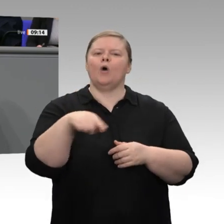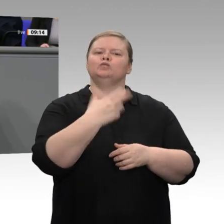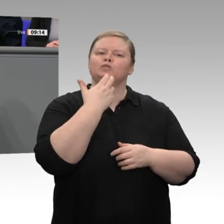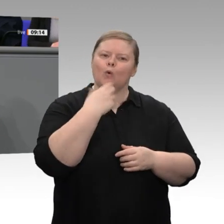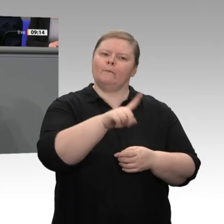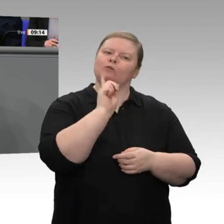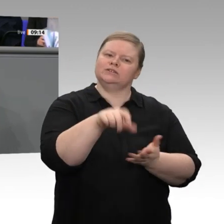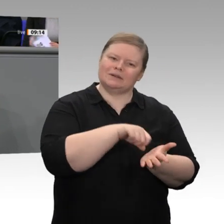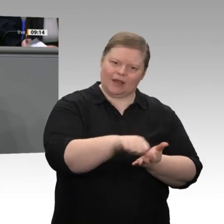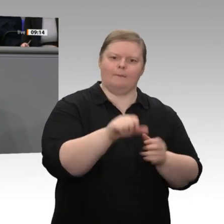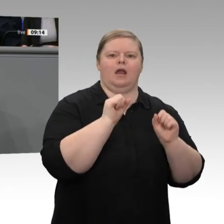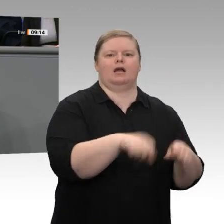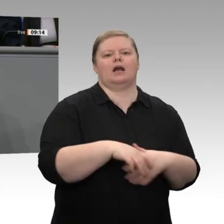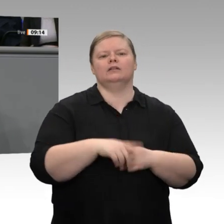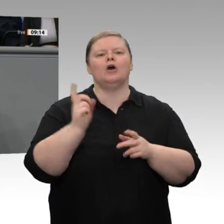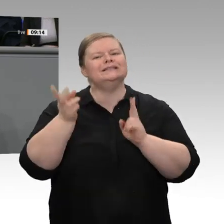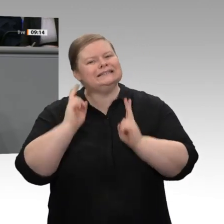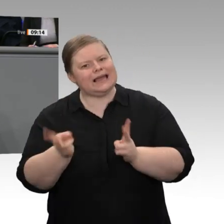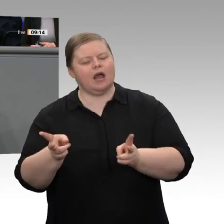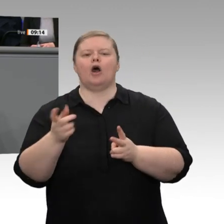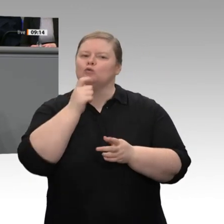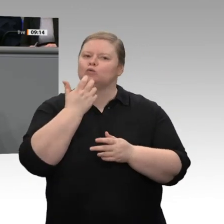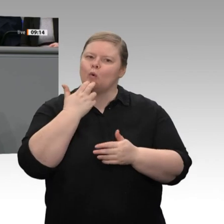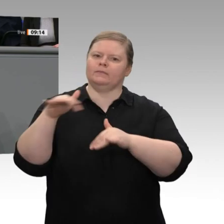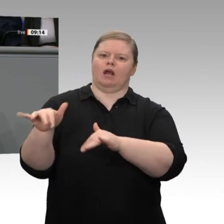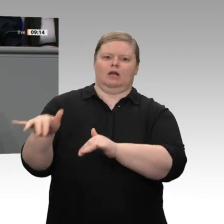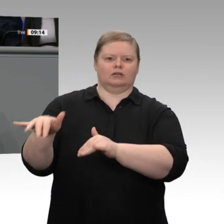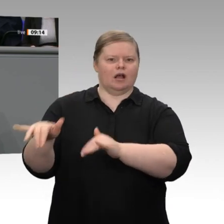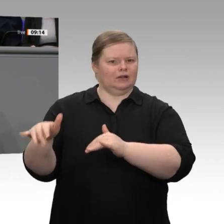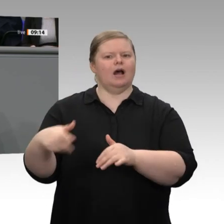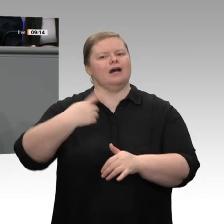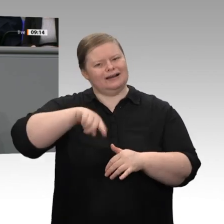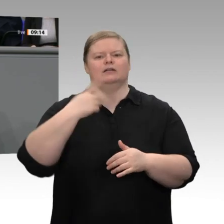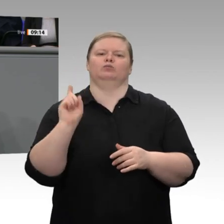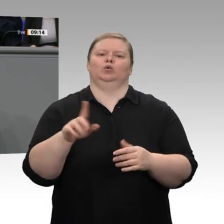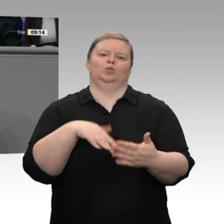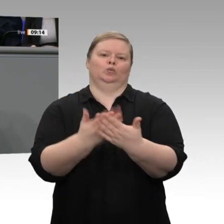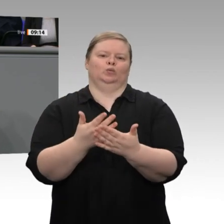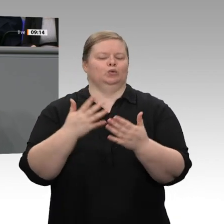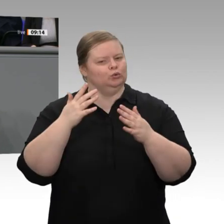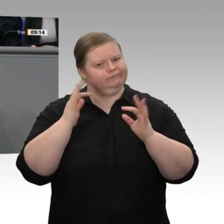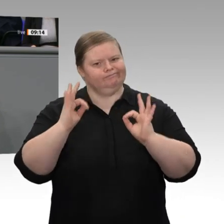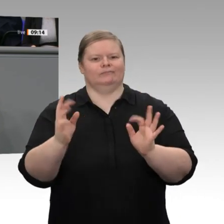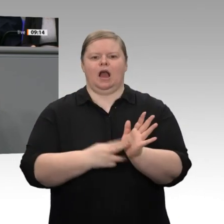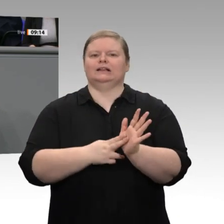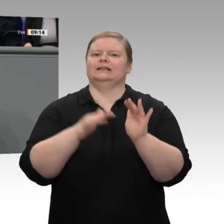aber auch erreichen, dass Strom bezahlbar wird. Heute ist der Haushaltsstrom bei uns der teuerste in ganz Europa, und der Strom für die nichtprivilegierten Industrieunternehmen